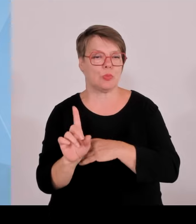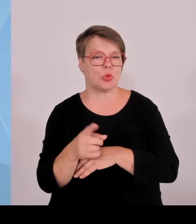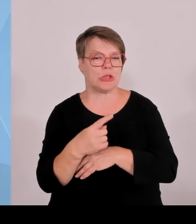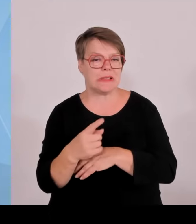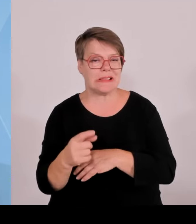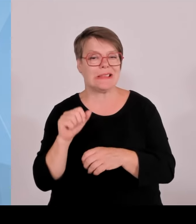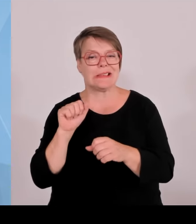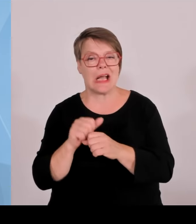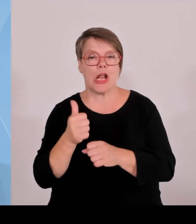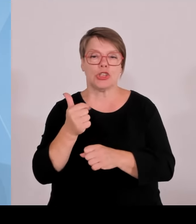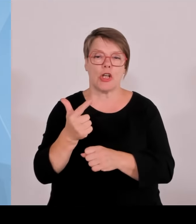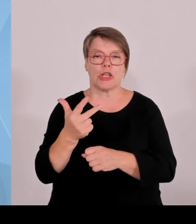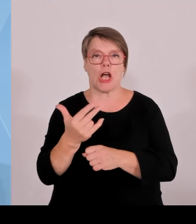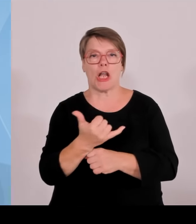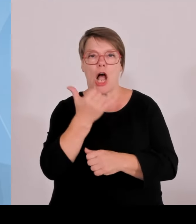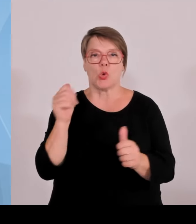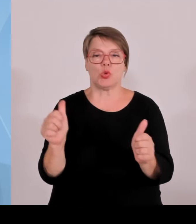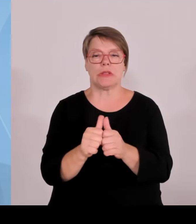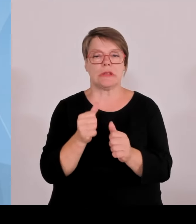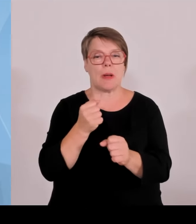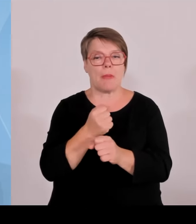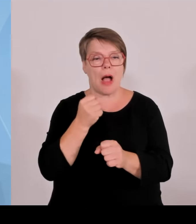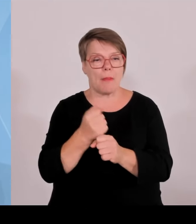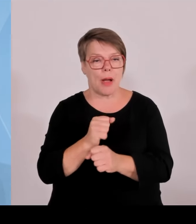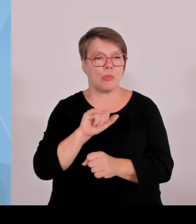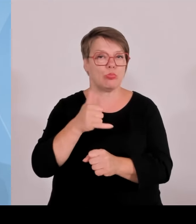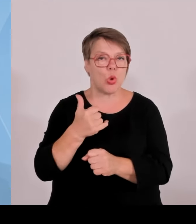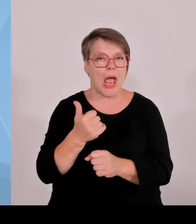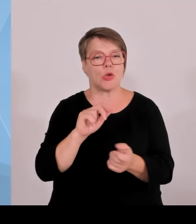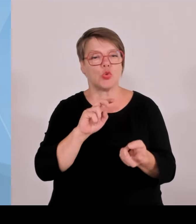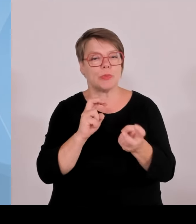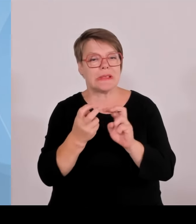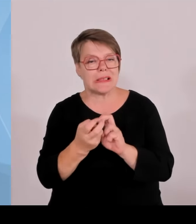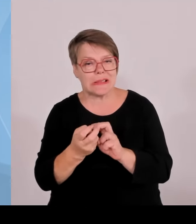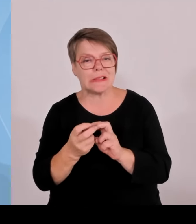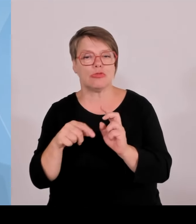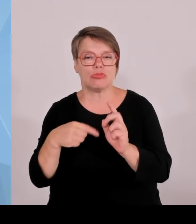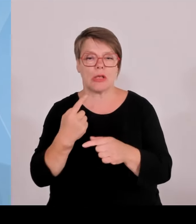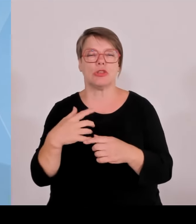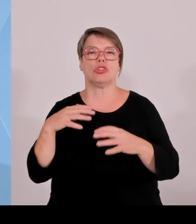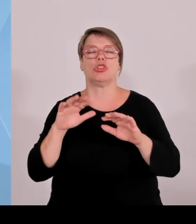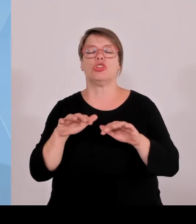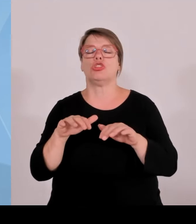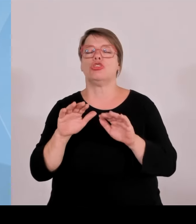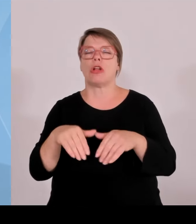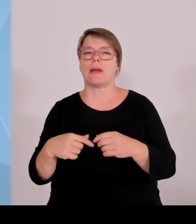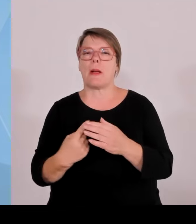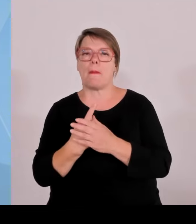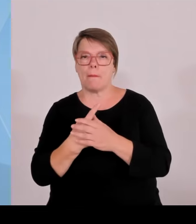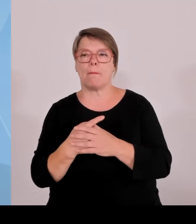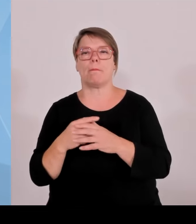Also hier ist der Zusammenarbeit in der Fantasie keine Grenze gesetzt. Aber genau das versuchen wir auch im